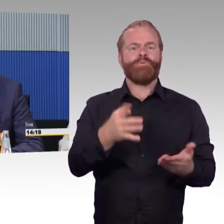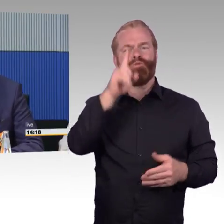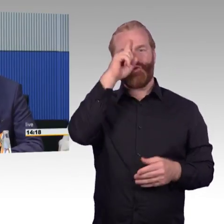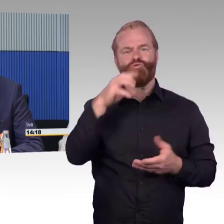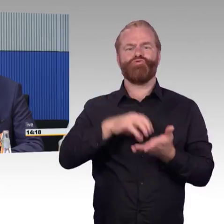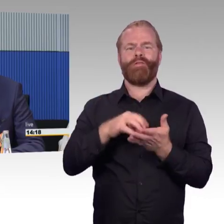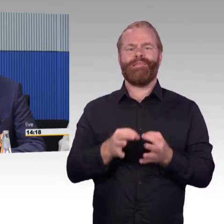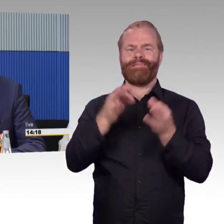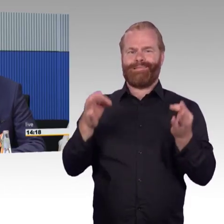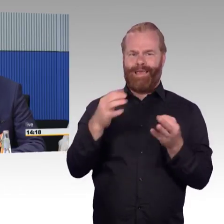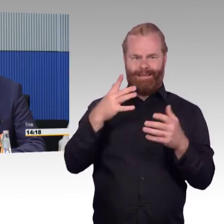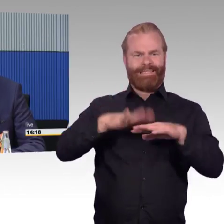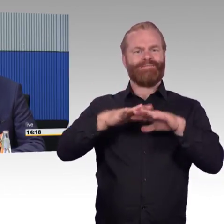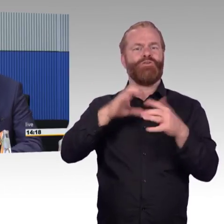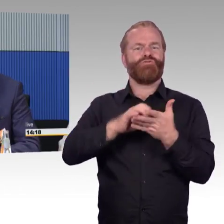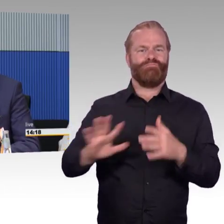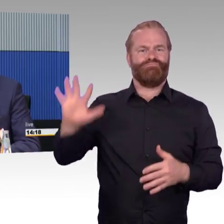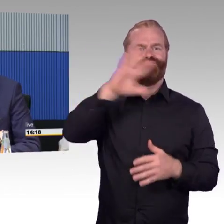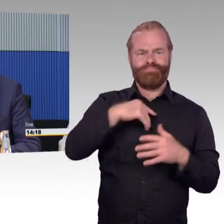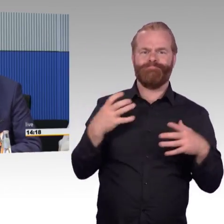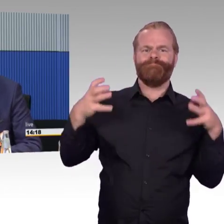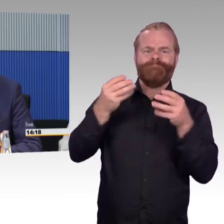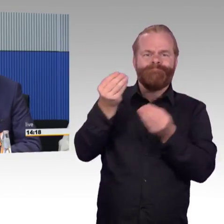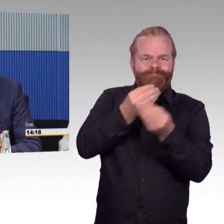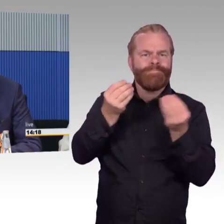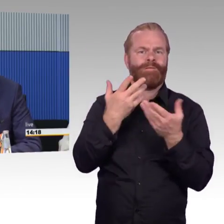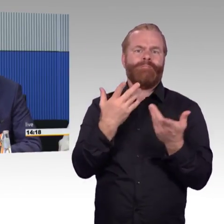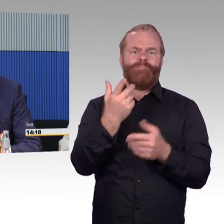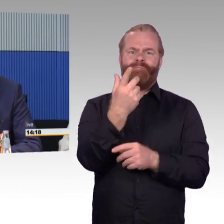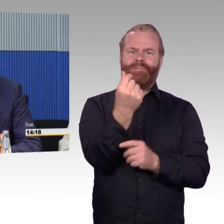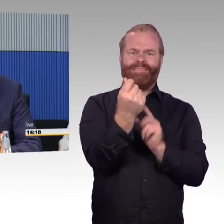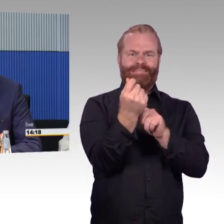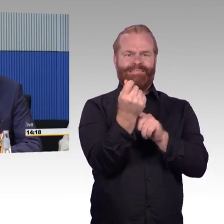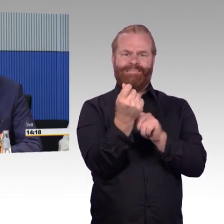in dem er mitteilt, einige Rolltreppen und Aufzüge zu bauen.